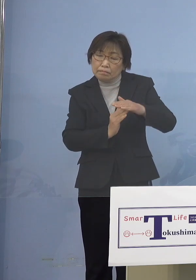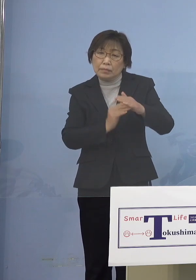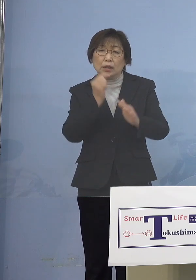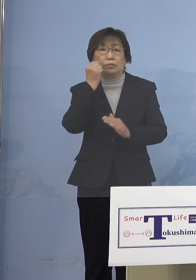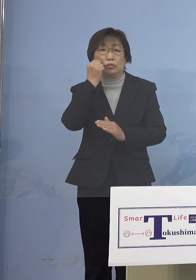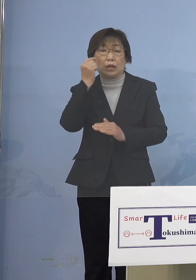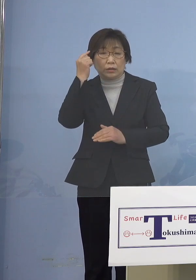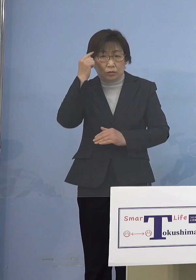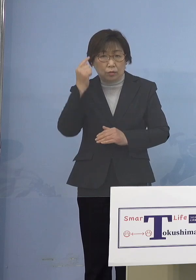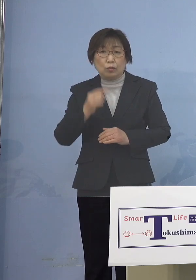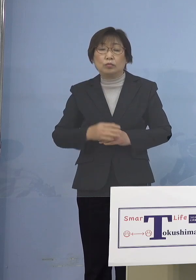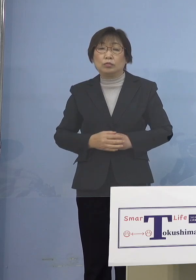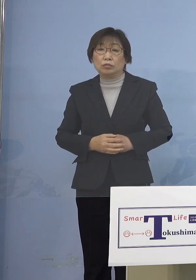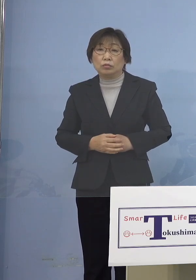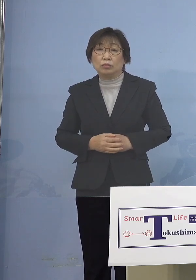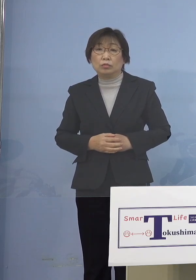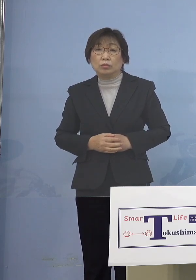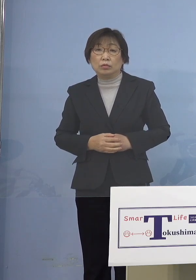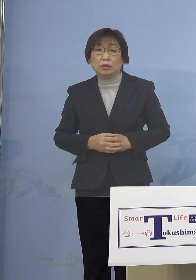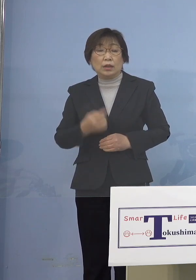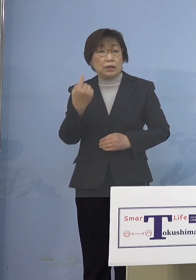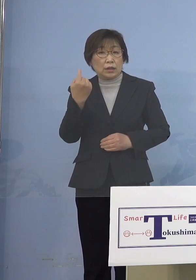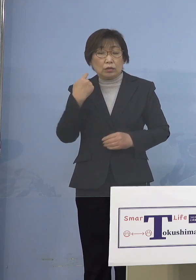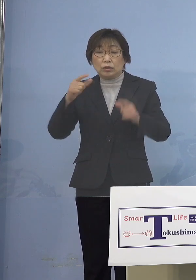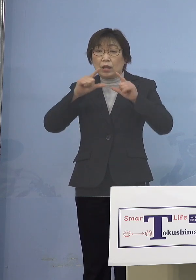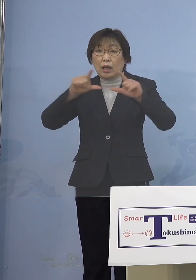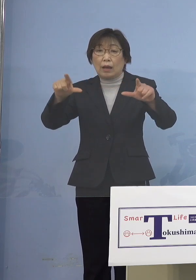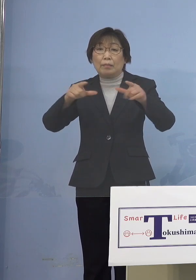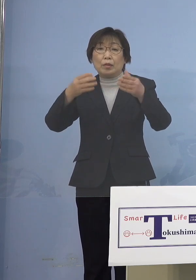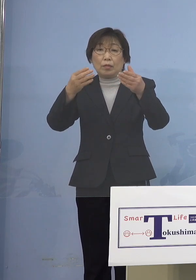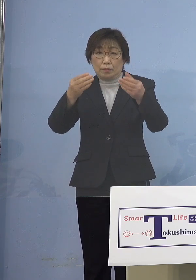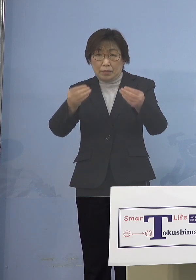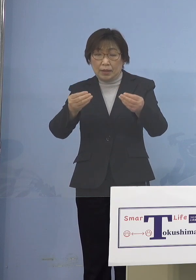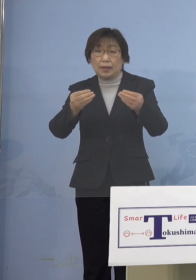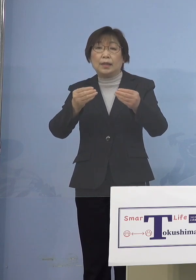そこでまずは昨日発表させて いただきましたが